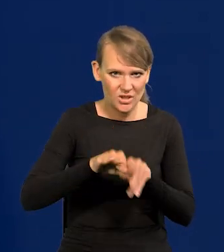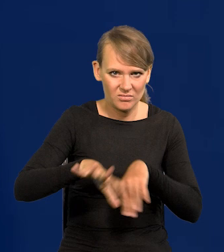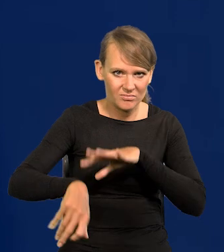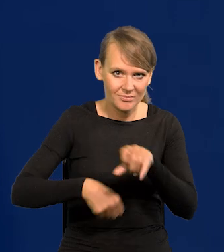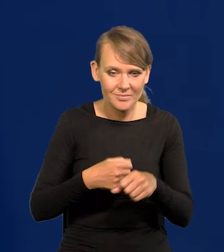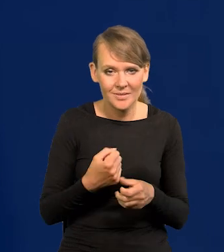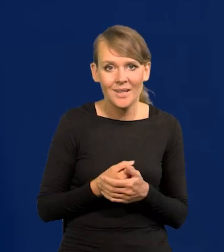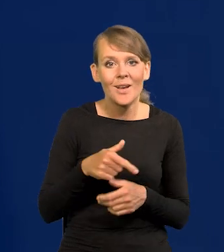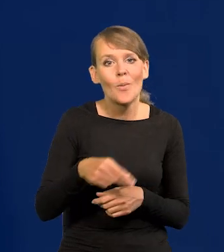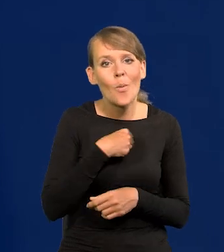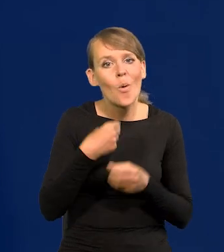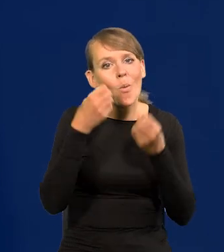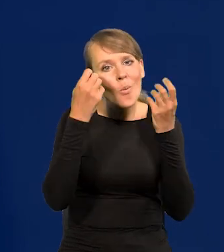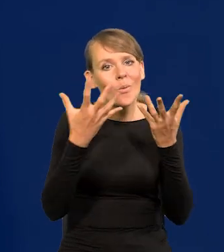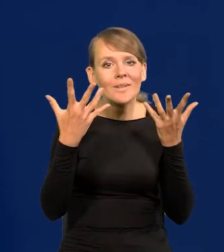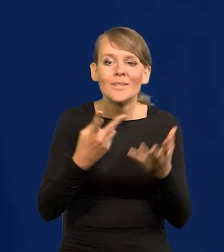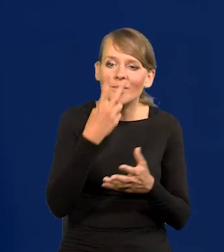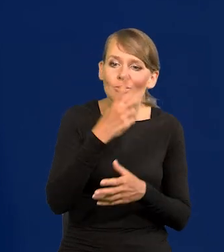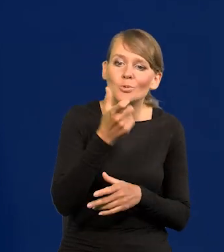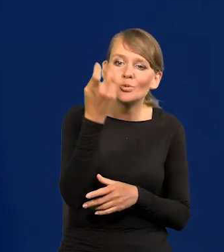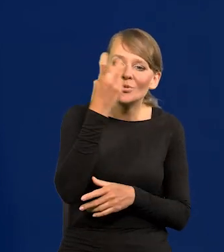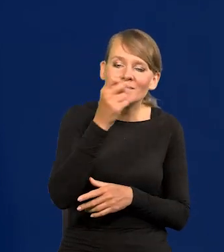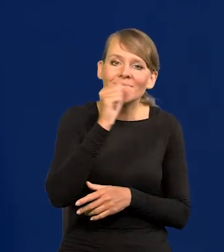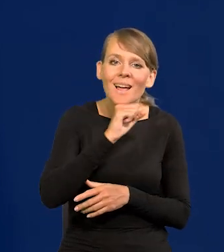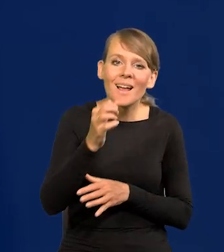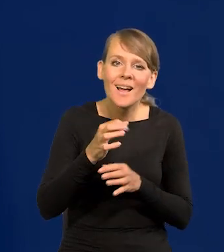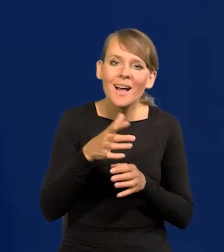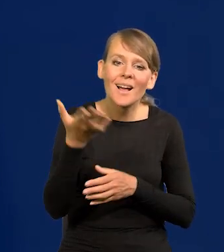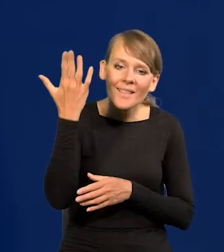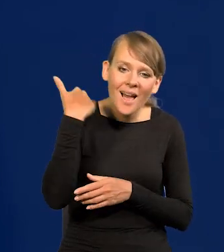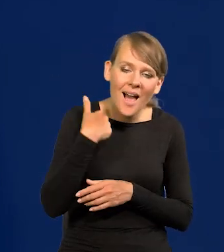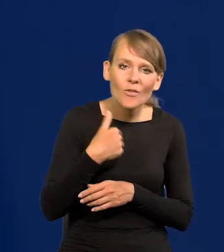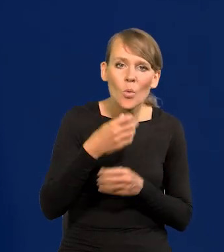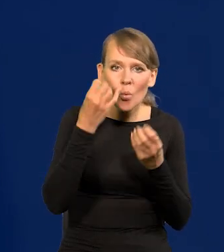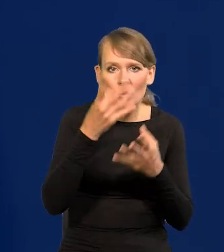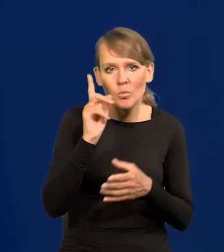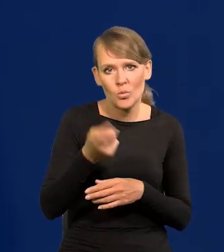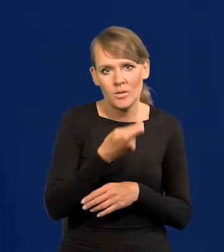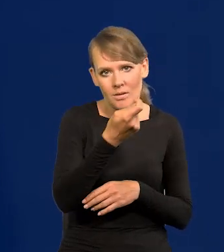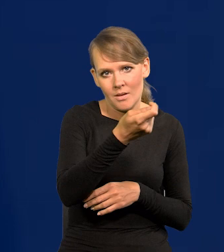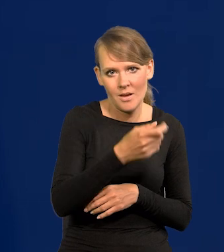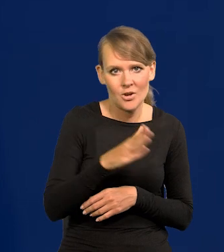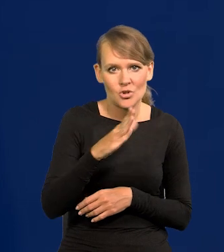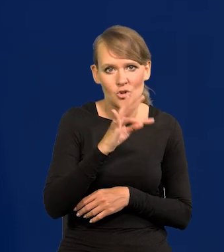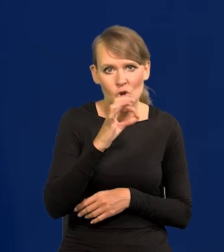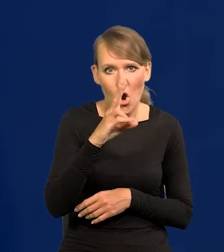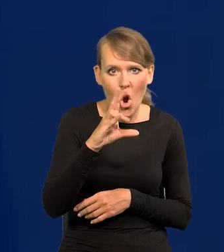Jak chcemy coś ciekawego z polskiej kultury zobaczyć wcześniejszej, to musimy jechać do Sztokholmu, czy Göteborgu, czy gdzieś,